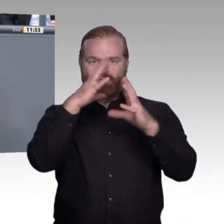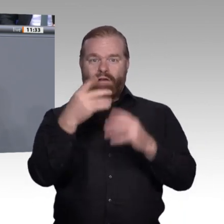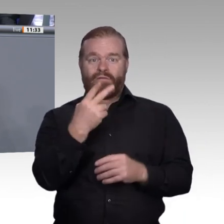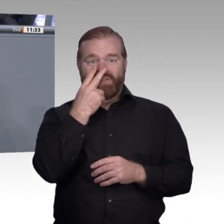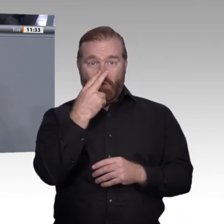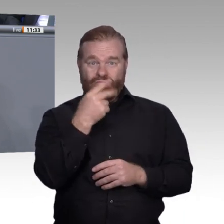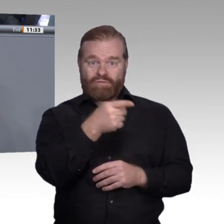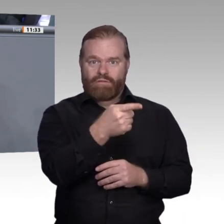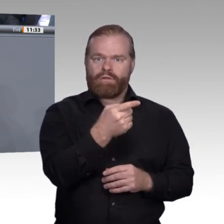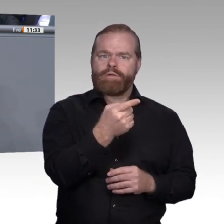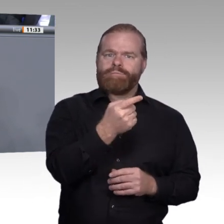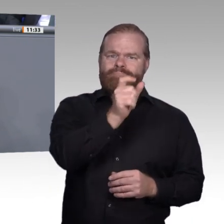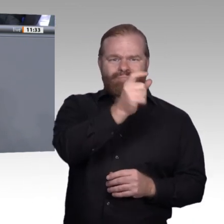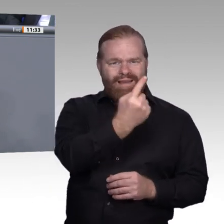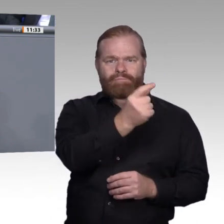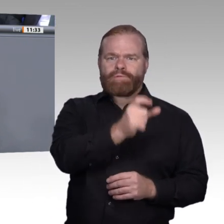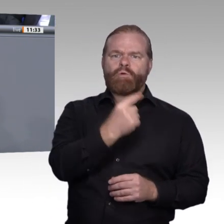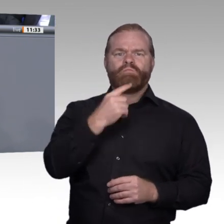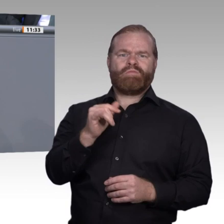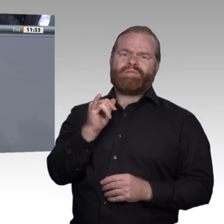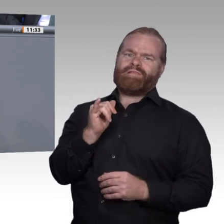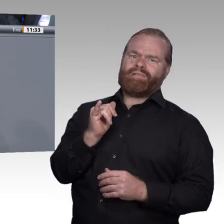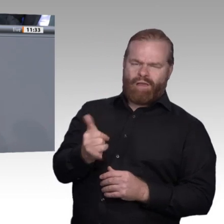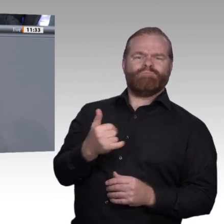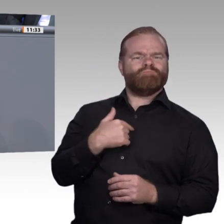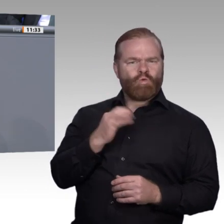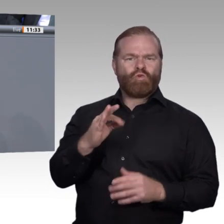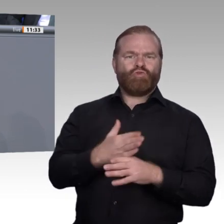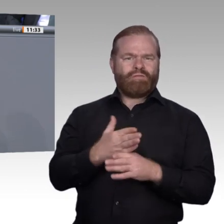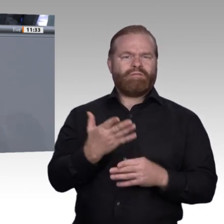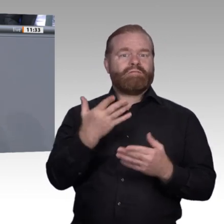anderen Seite ein Faktor von immer entscheidender Bedeutung sein wird, nämlich die Fragen,